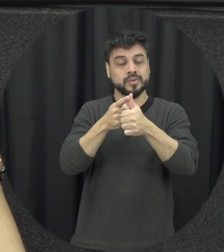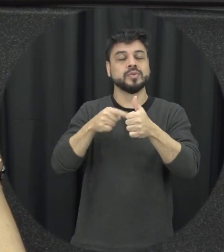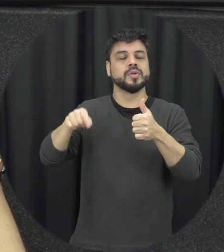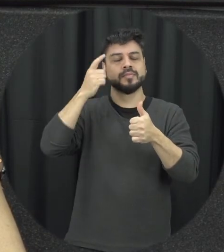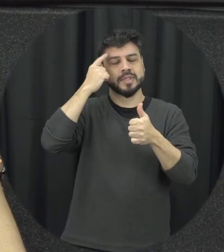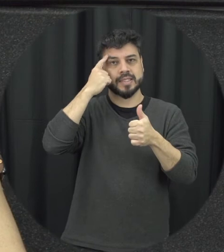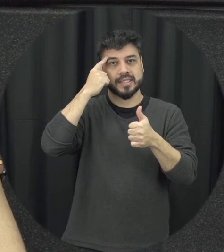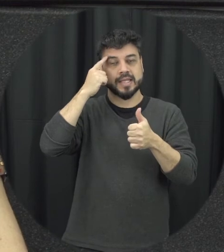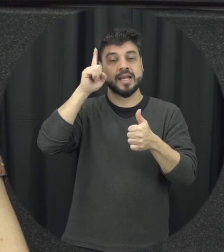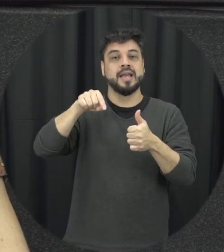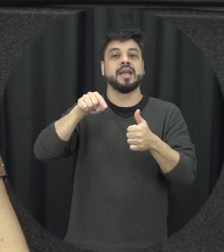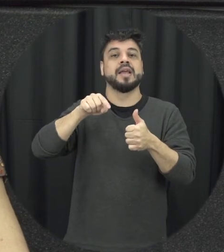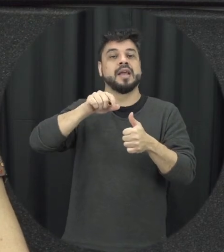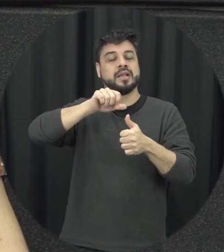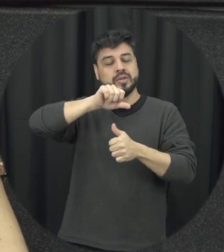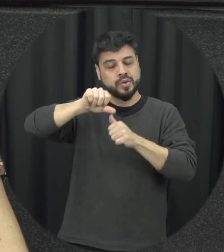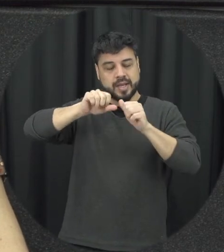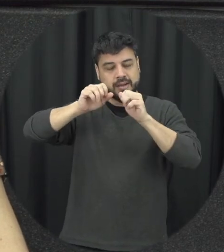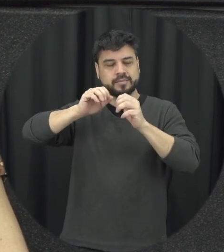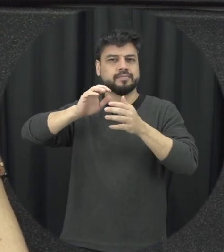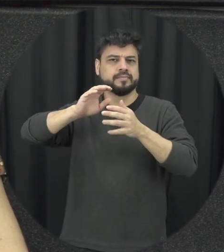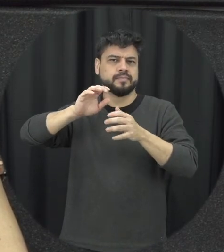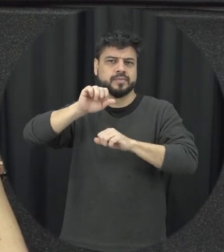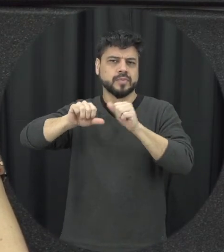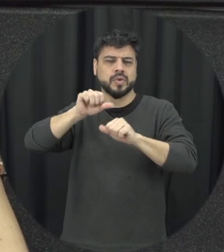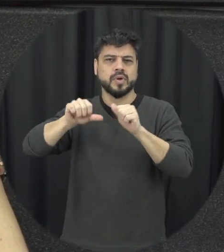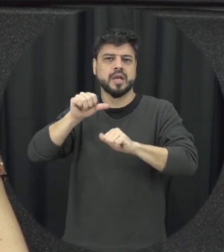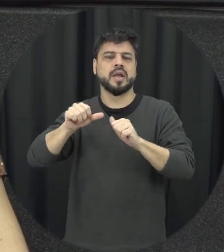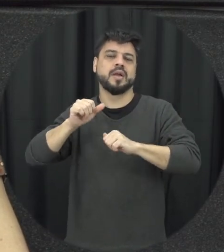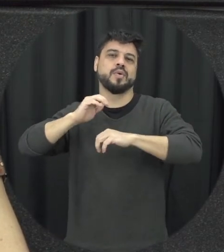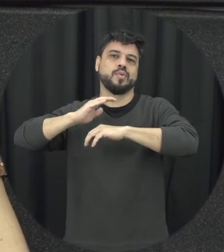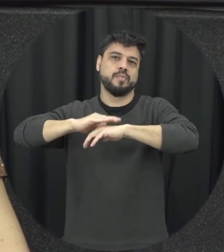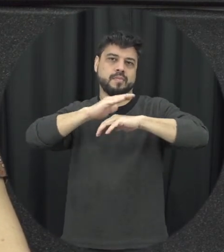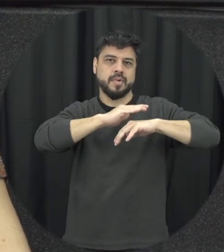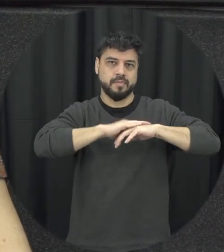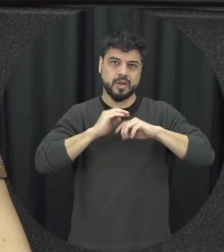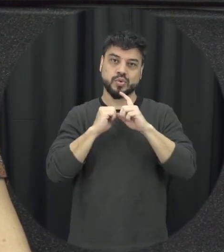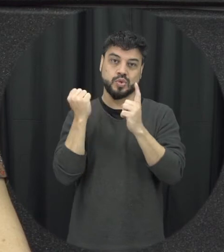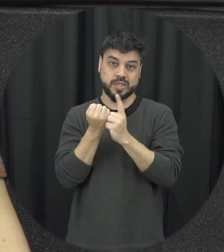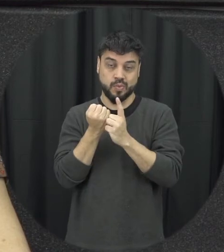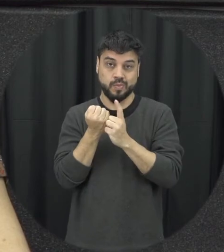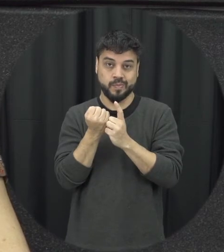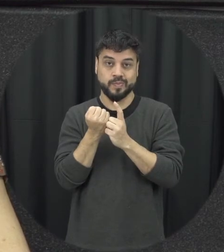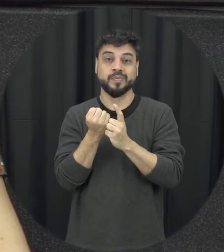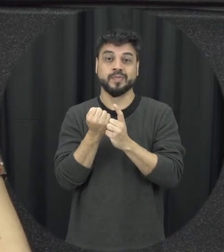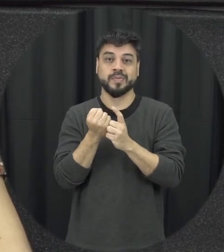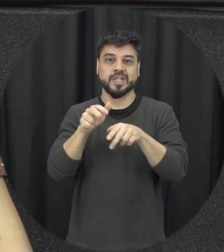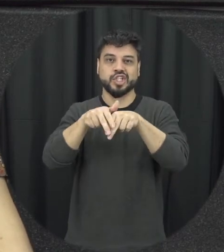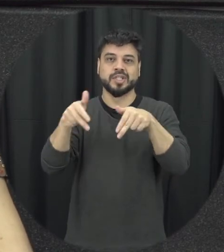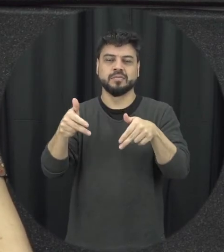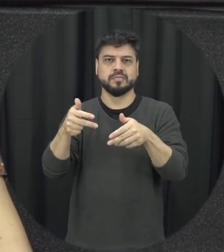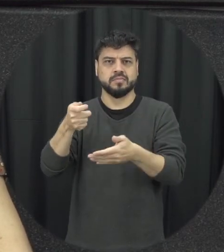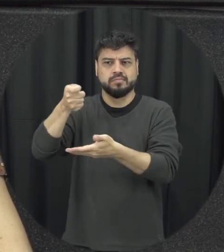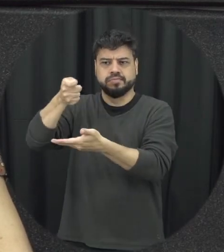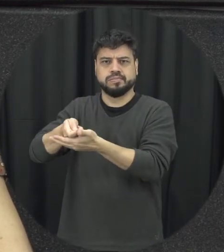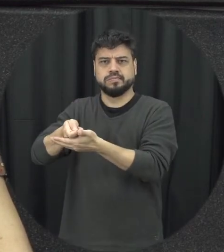trabalhar nessa desconstrução desses papéis sociais de gênero que estão tão rígidos e que